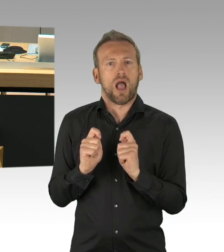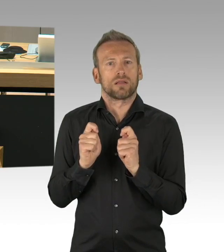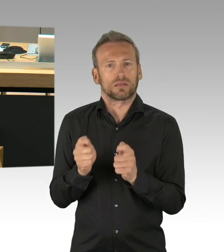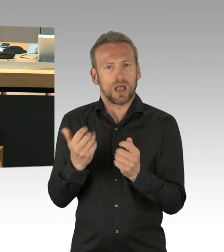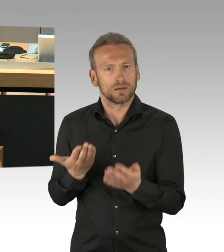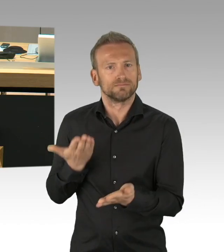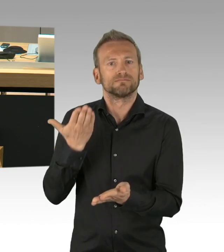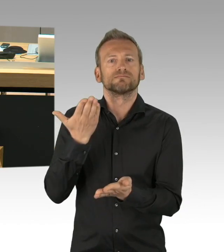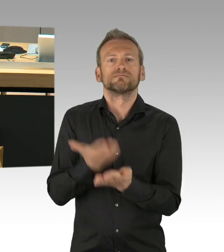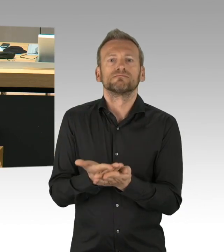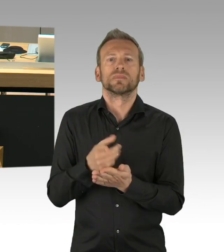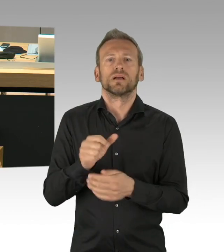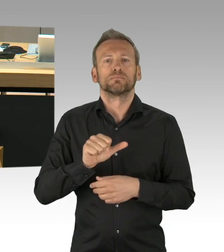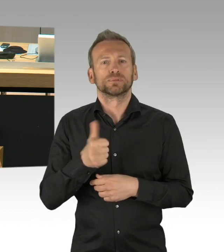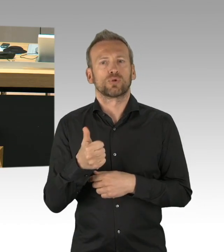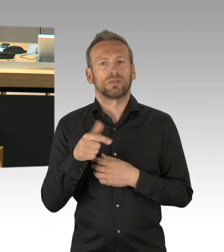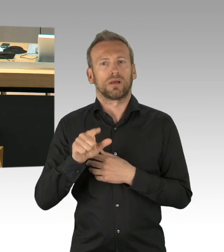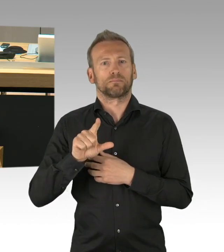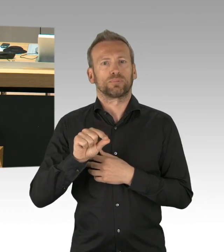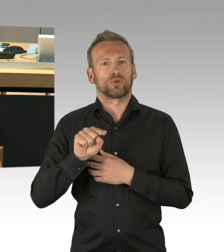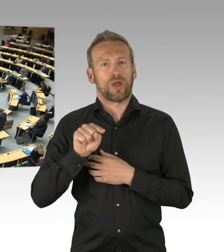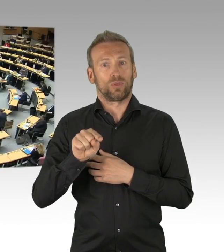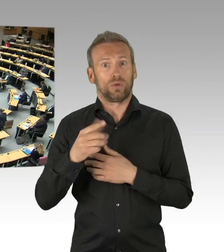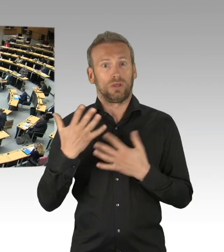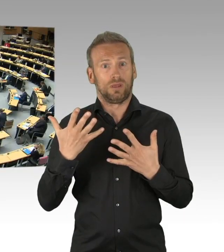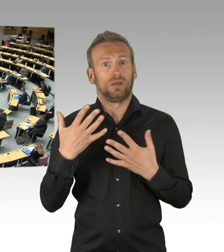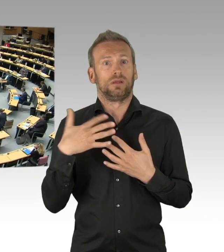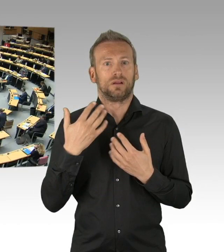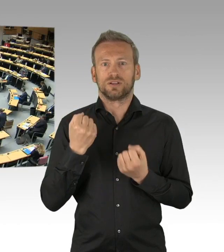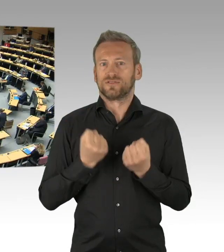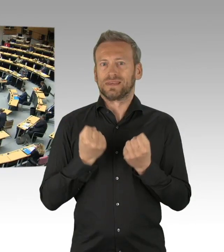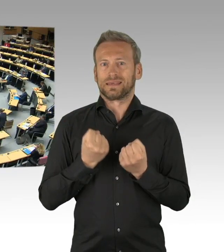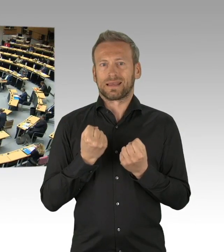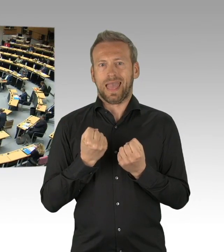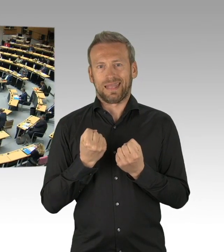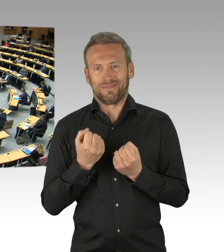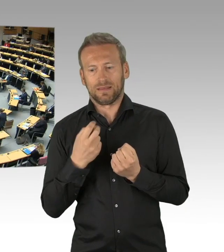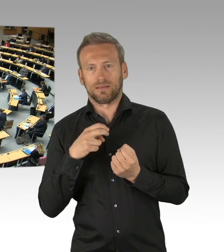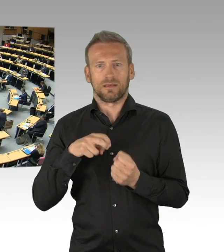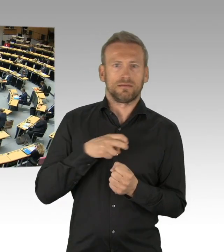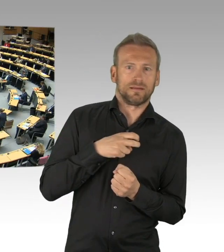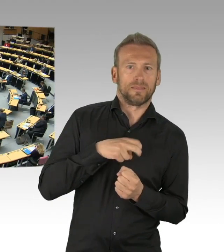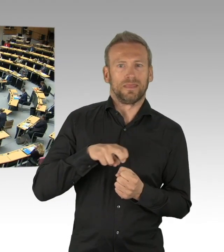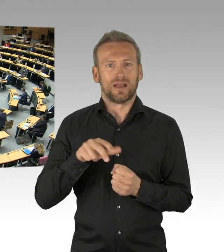Sie hätten ja einfach selber eine Erklärung hier einbringen können und nicht einfach über diesen Jahrestag hinweg gehen, Sie haben doch den Feiertag beschlossen,